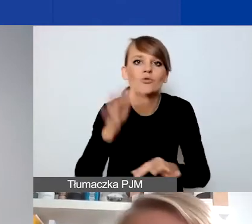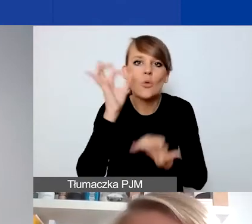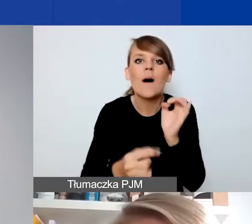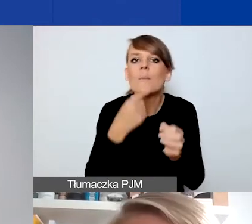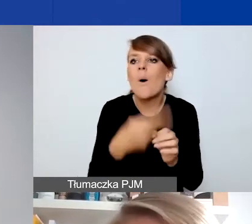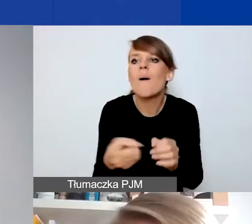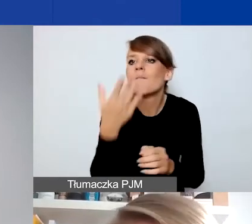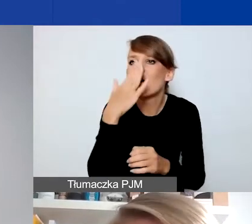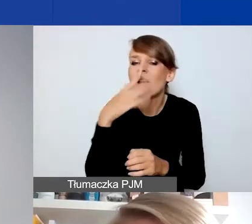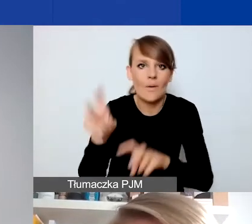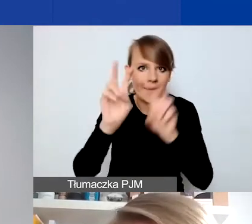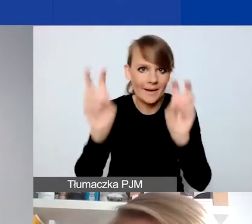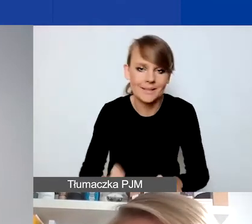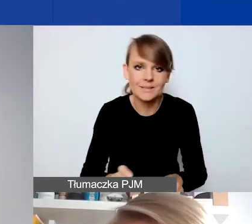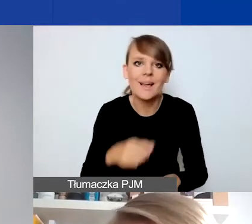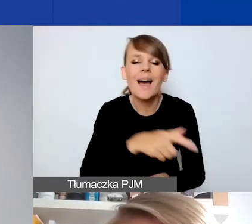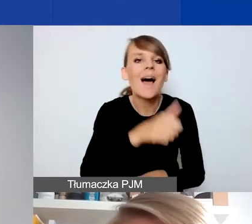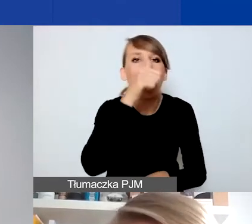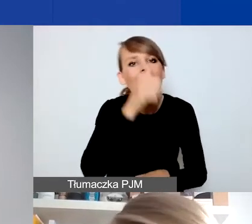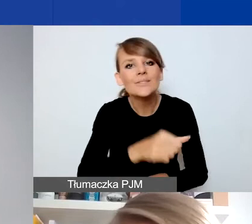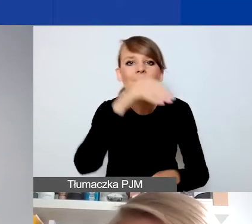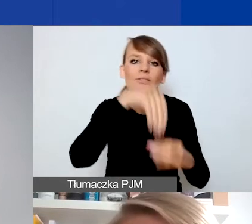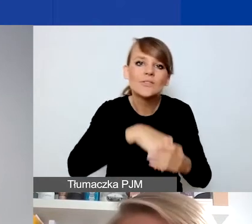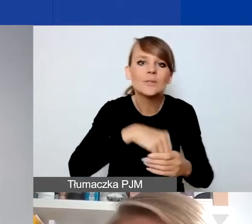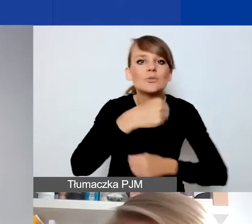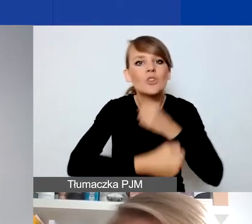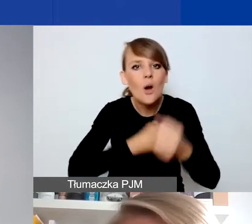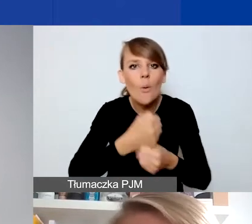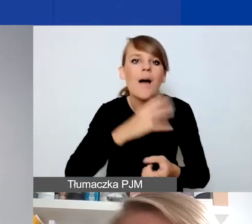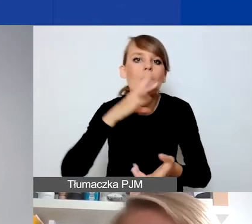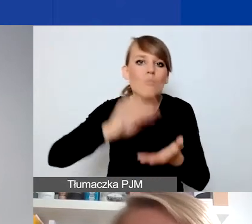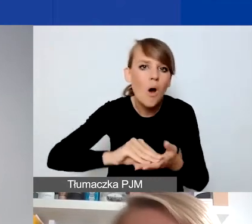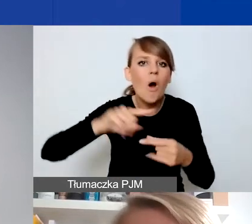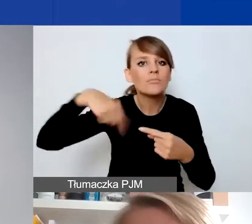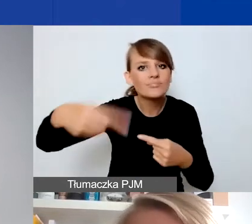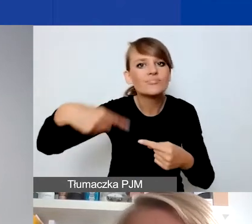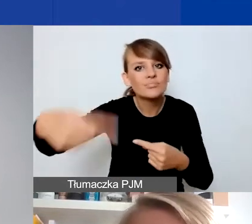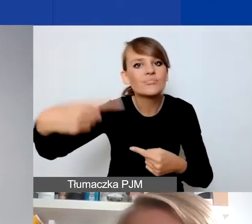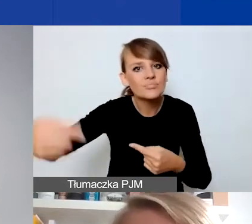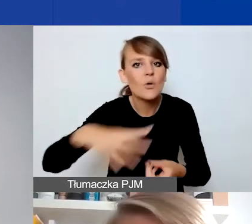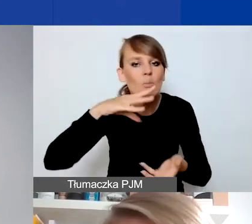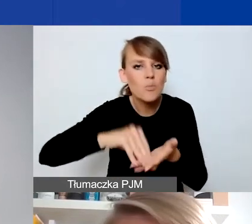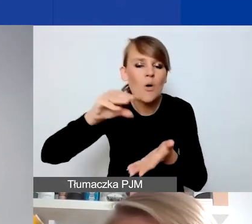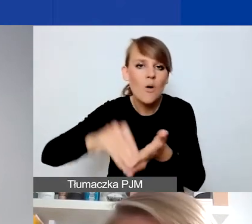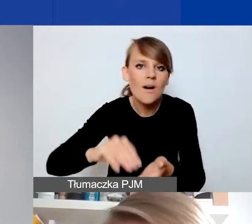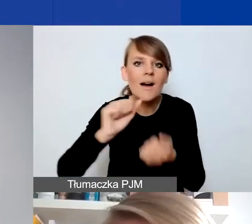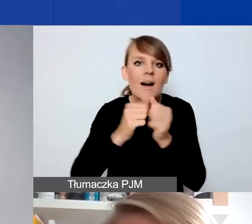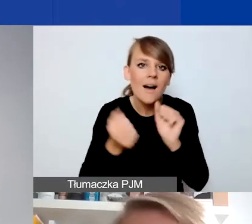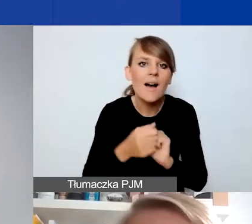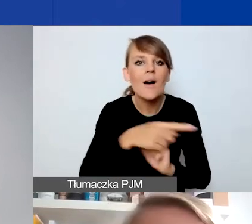Nie mogą być działaniami o charakterze cyklicznym, powtarzalnym czy po prostu kontynuacją prowadzonych przez was działań.